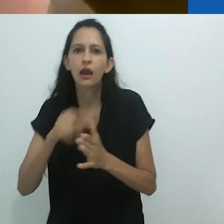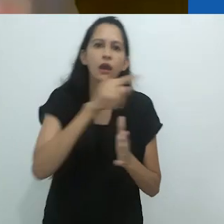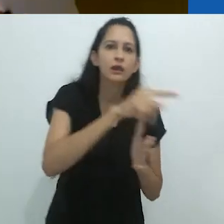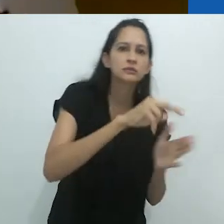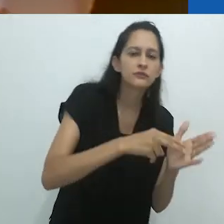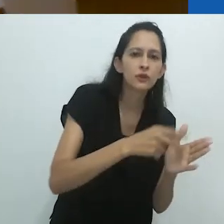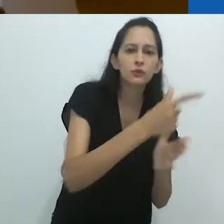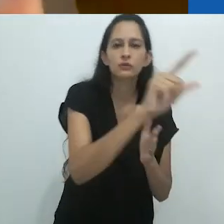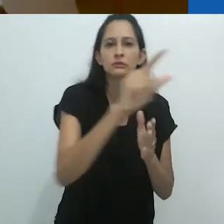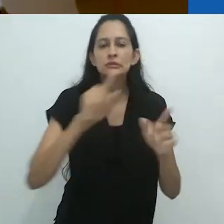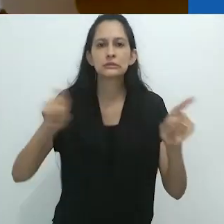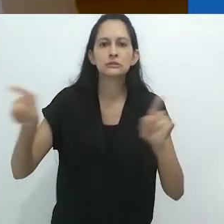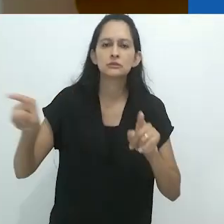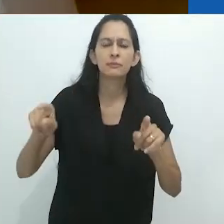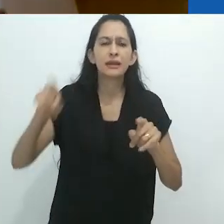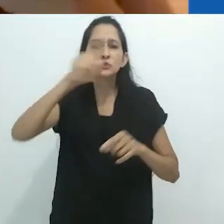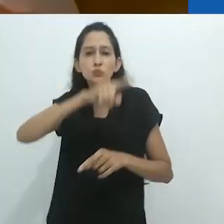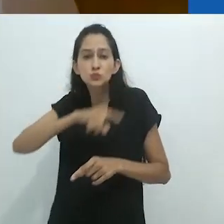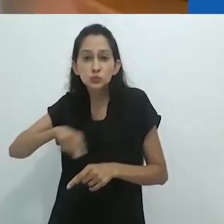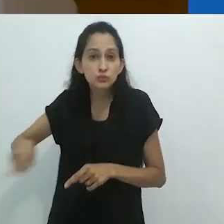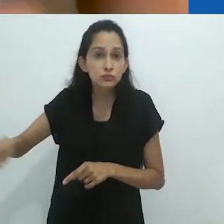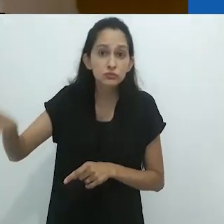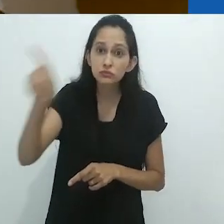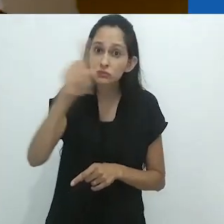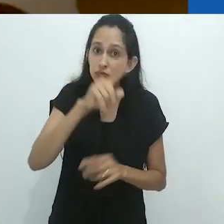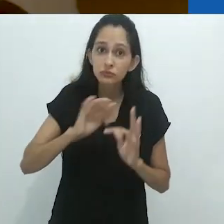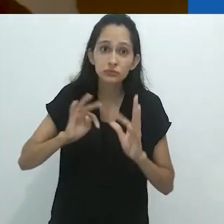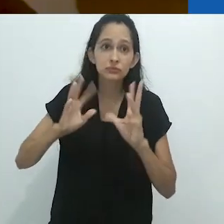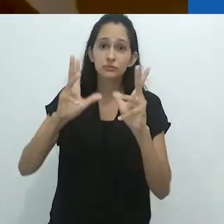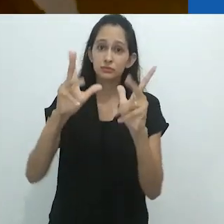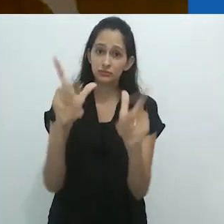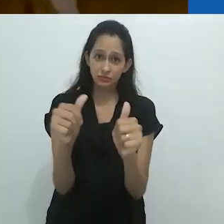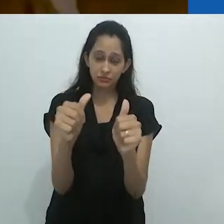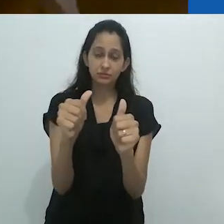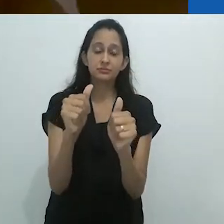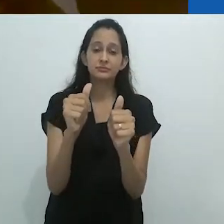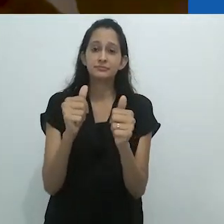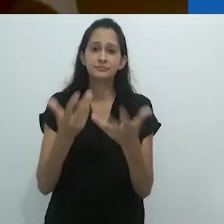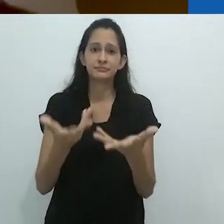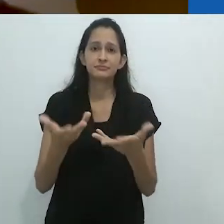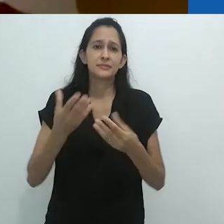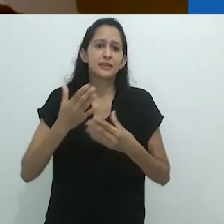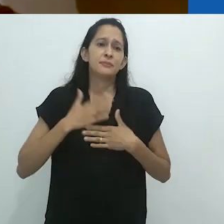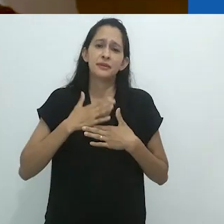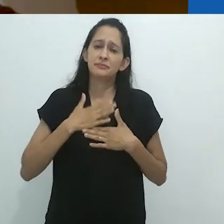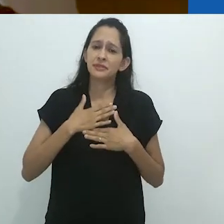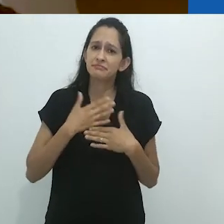Não. É tudo...